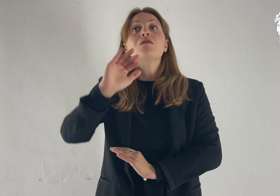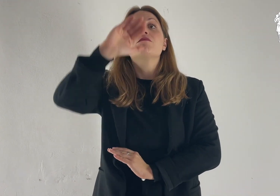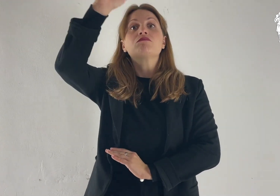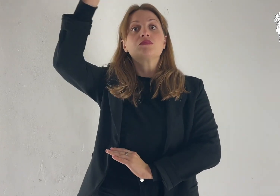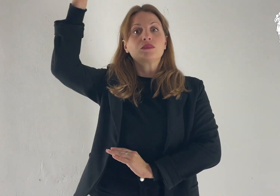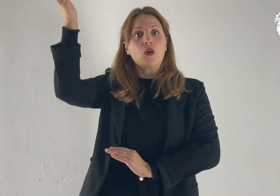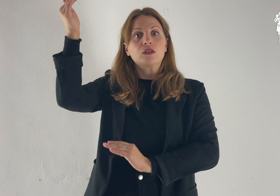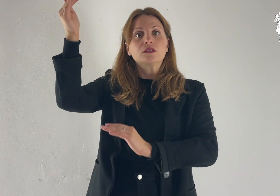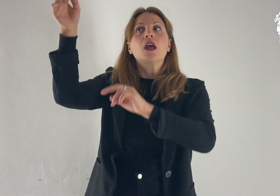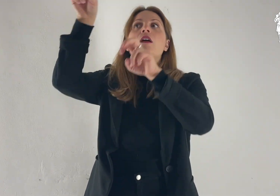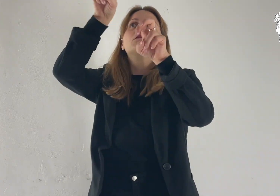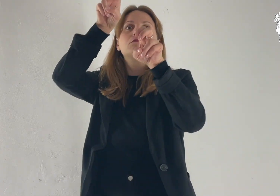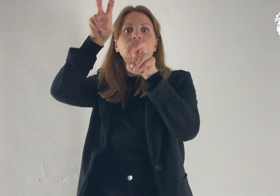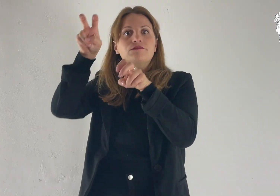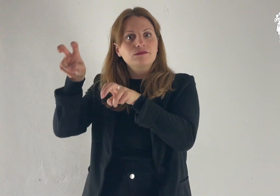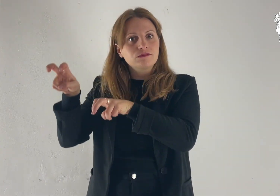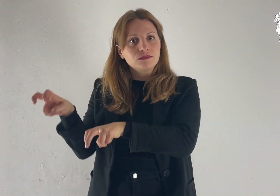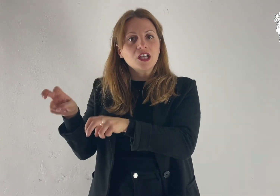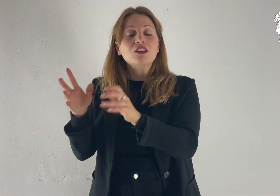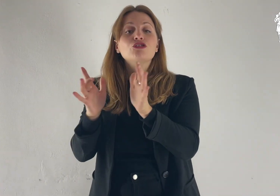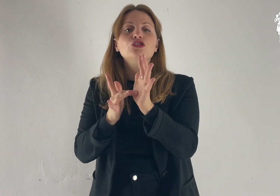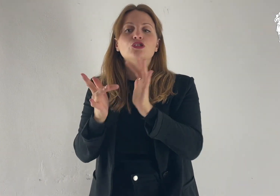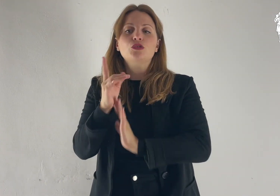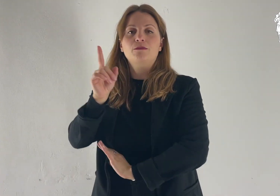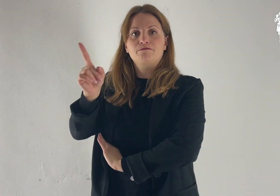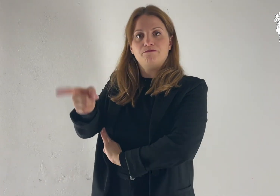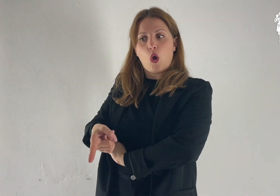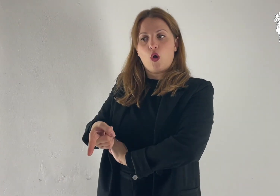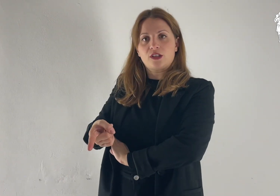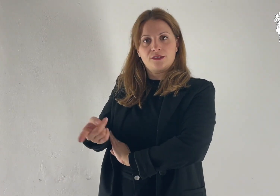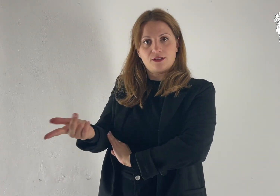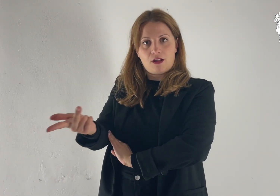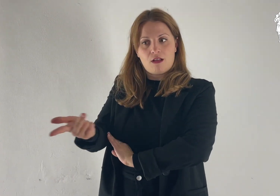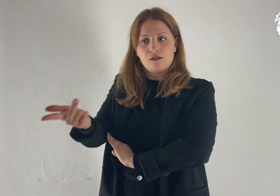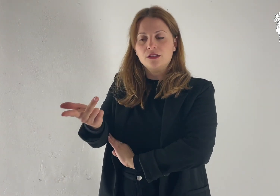Mentre scendevano dal monte, Gesù ordinò loro: